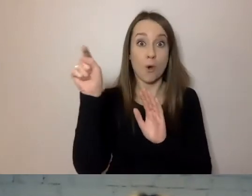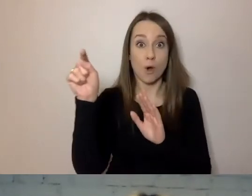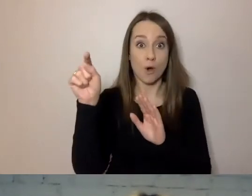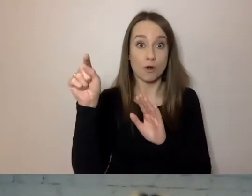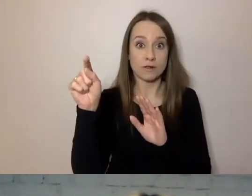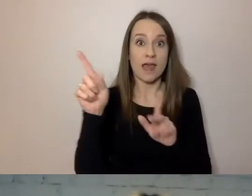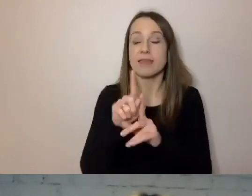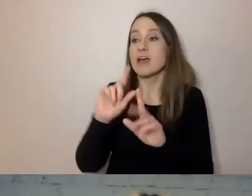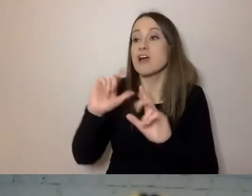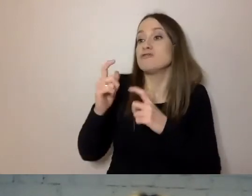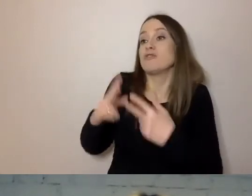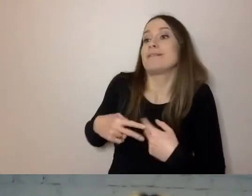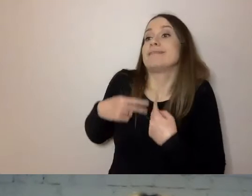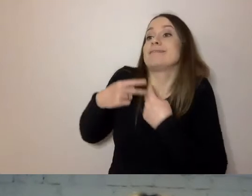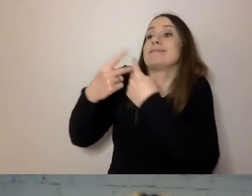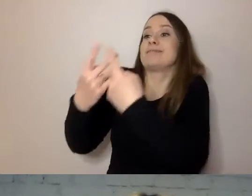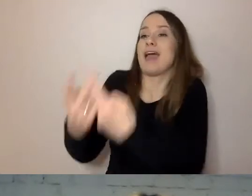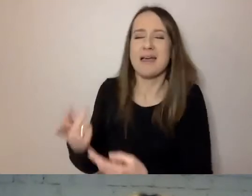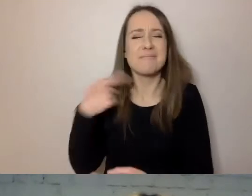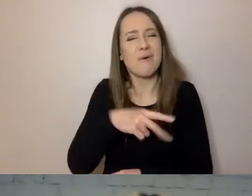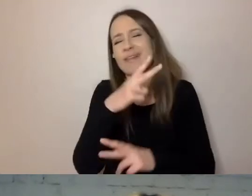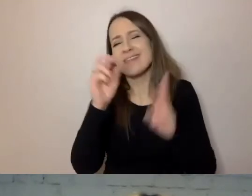Nie interesują go przeżycia urzędnika,